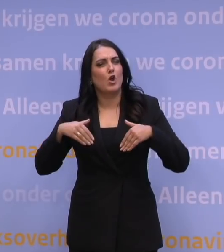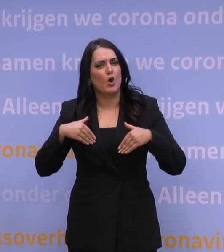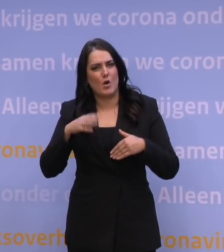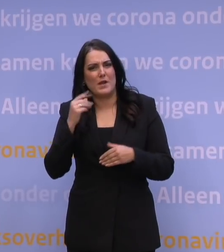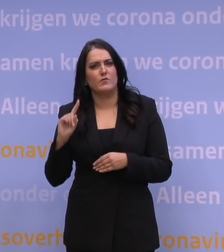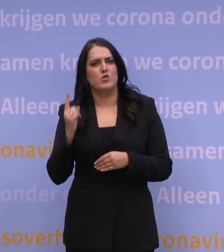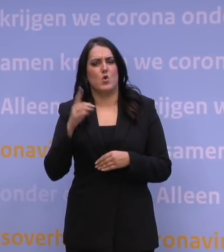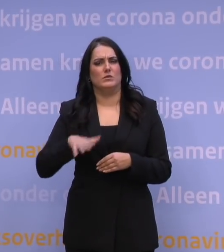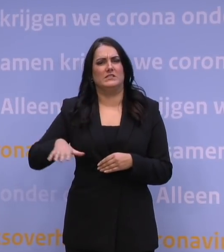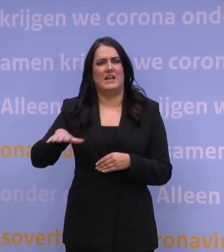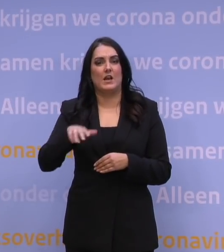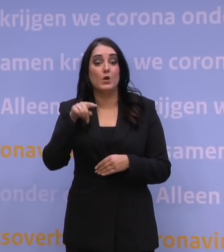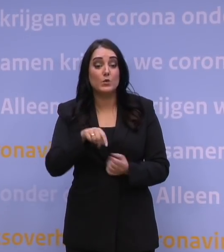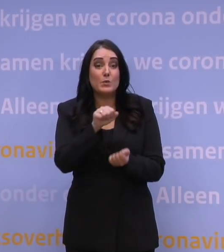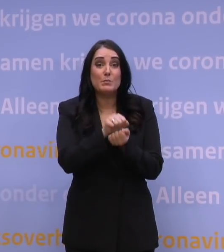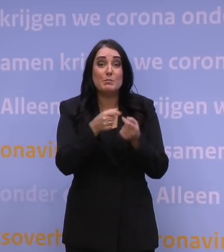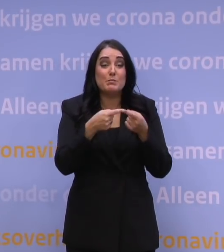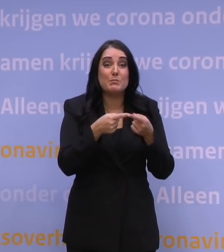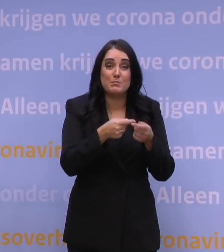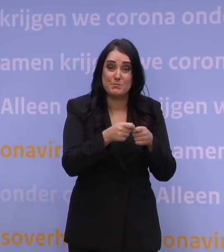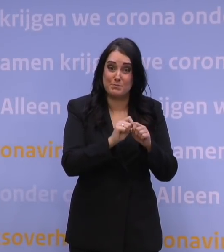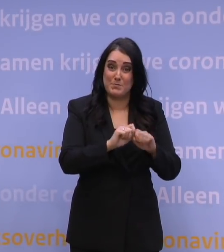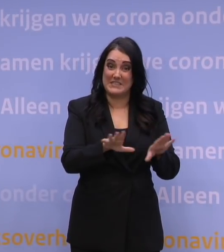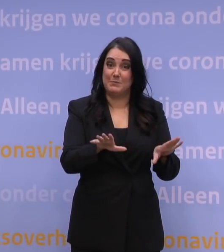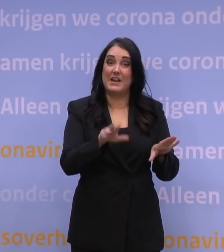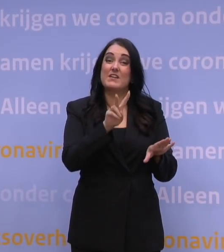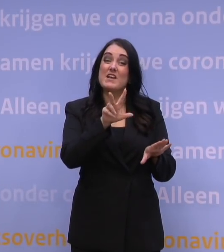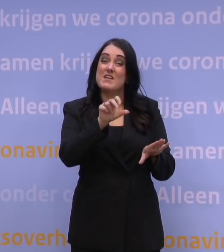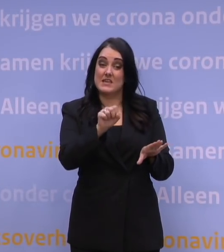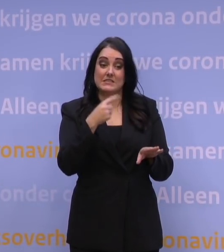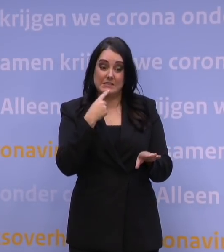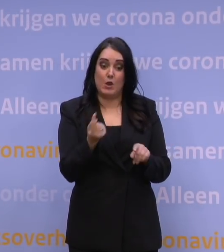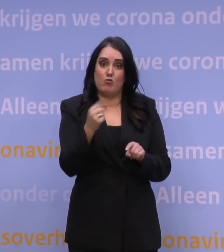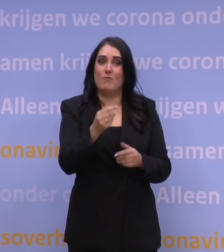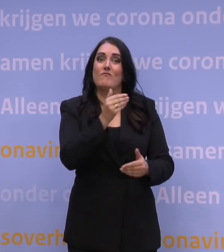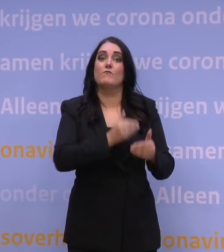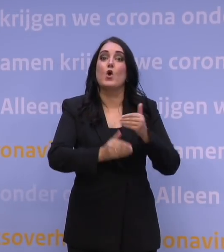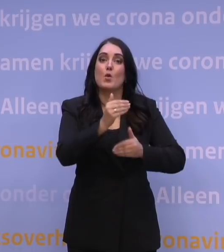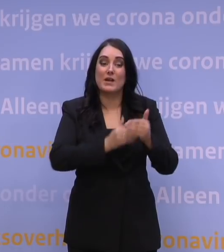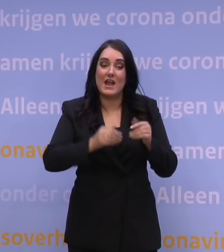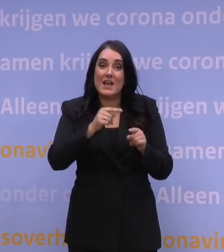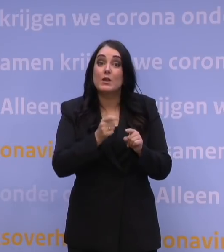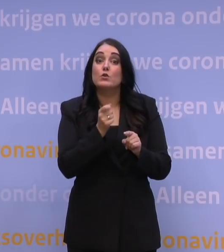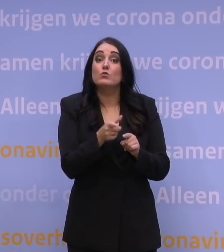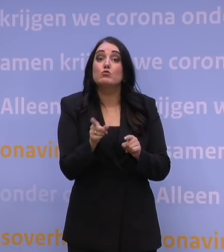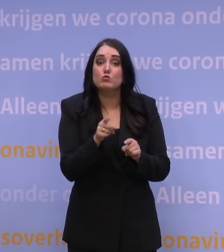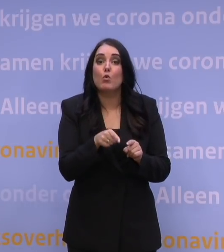Nu lees ik in het persbericht van VWS dat er voorbereidingen getroffen worden met als doel dat er ook onder de zwaarste omstandigheden